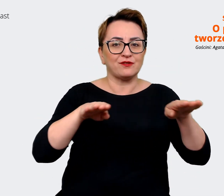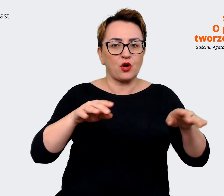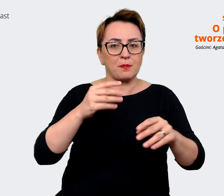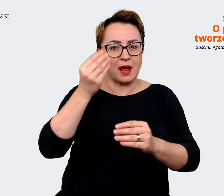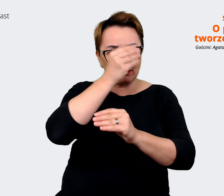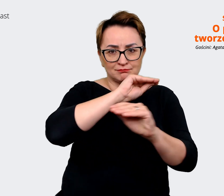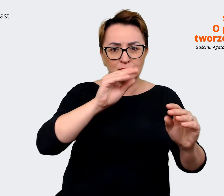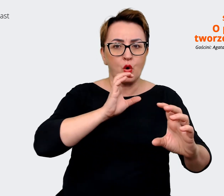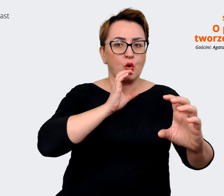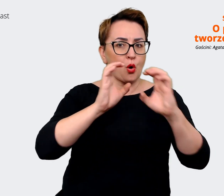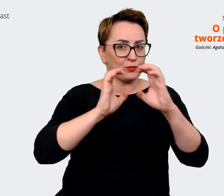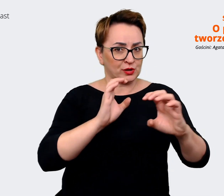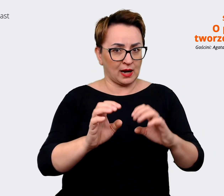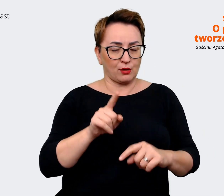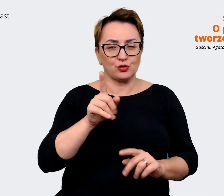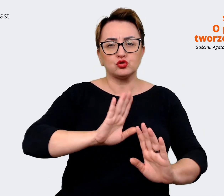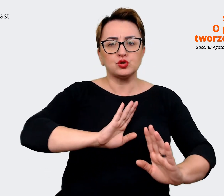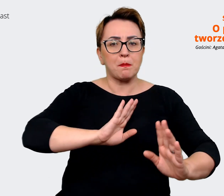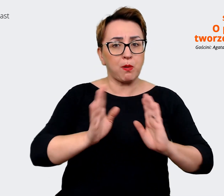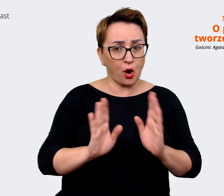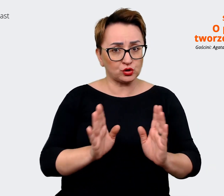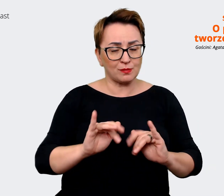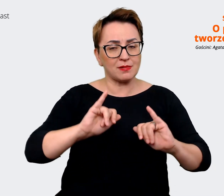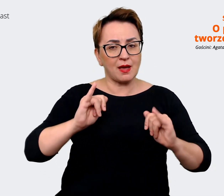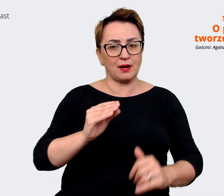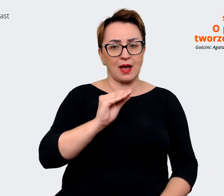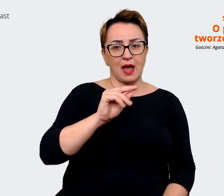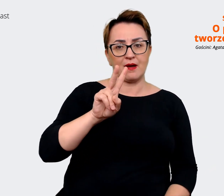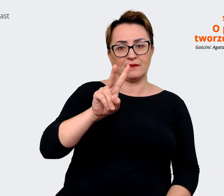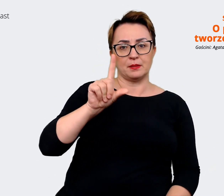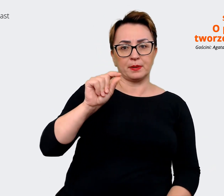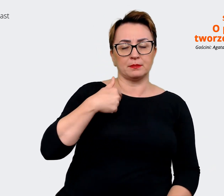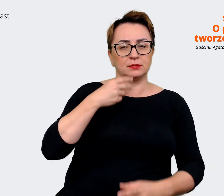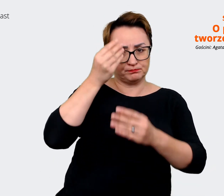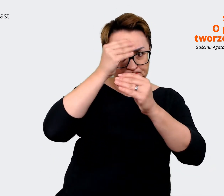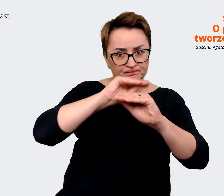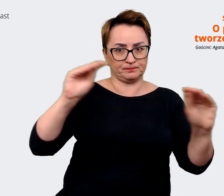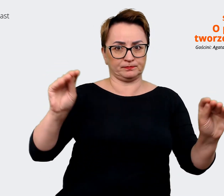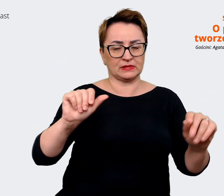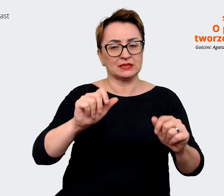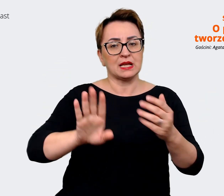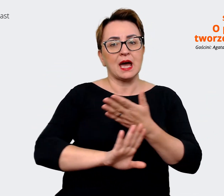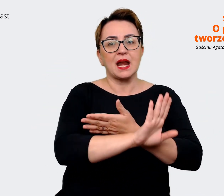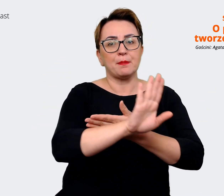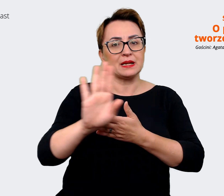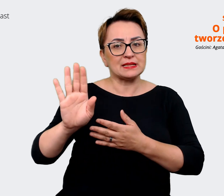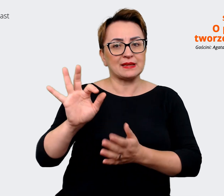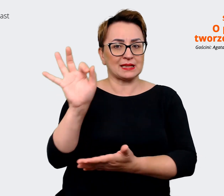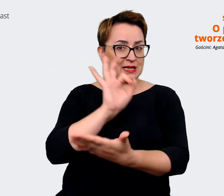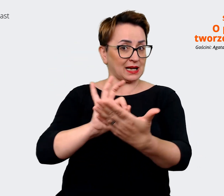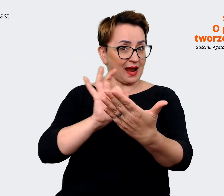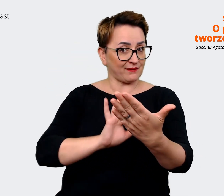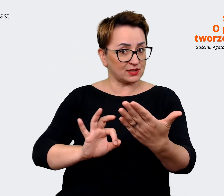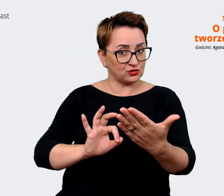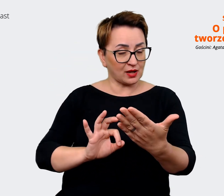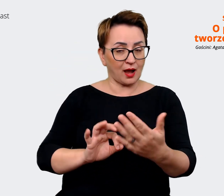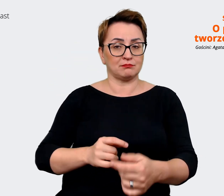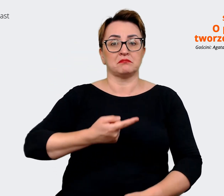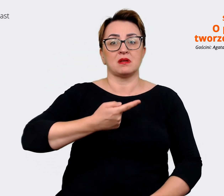jest sposób, w jaki to EVP komunikujemy, czyli mamy reprezentację graficzną i językową. W jaki